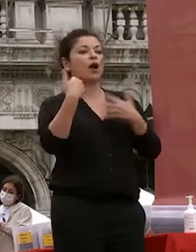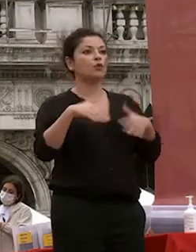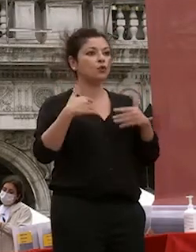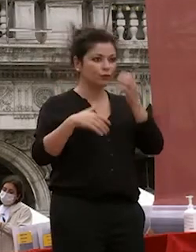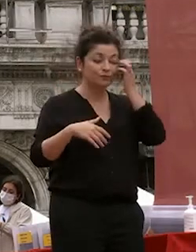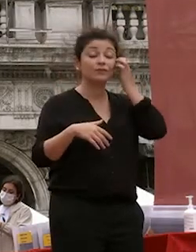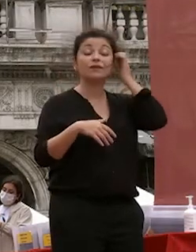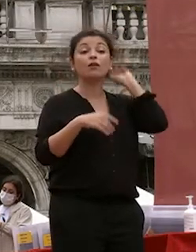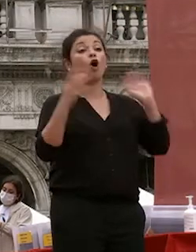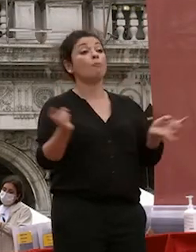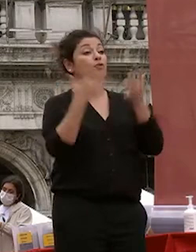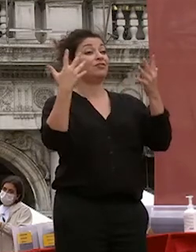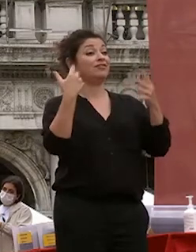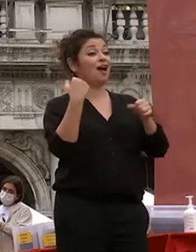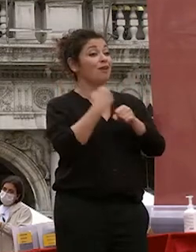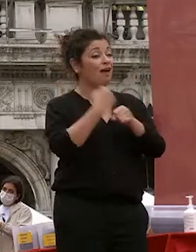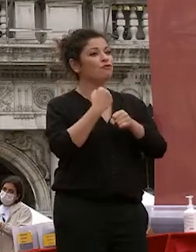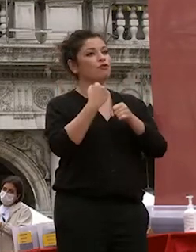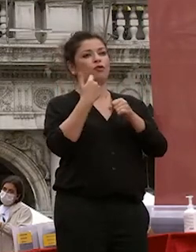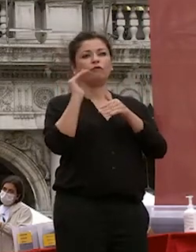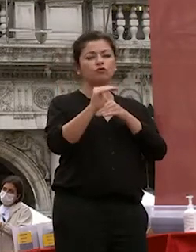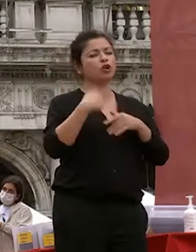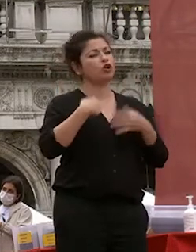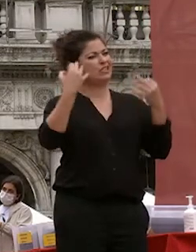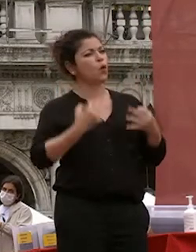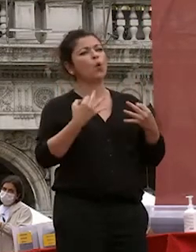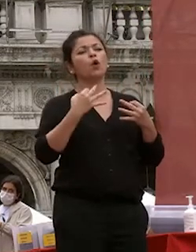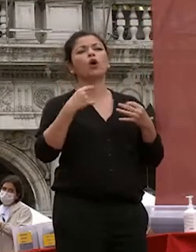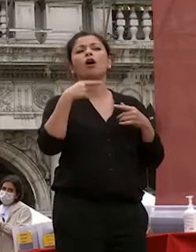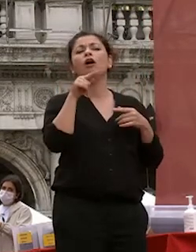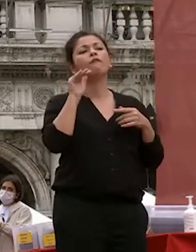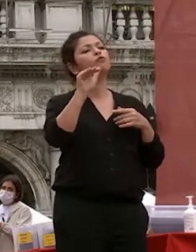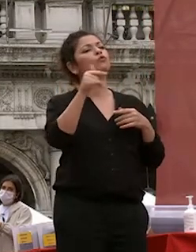spero che sceglierete anzi sono certo che sceglierete quello che è più vicino